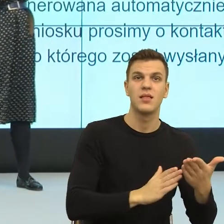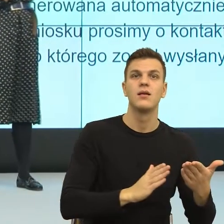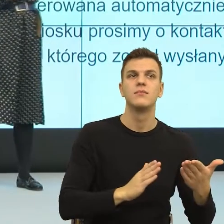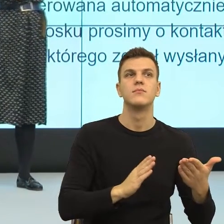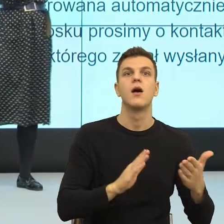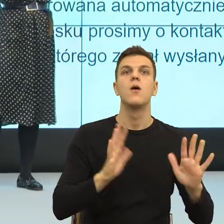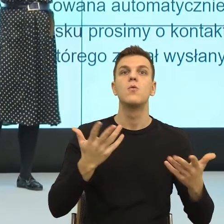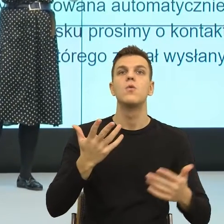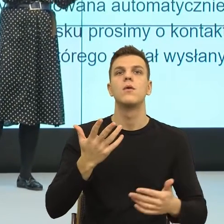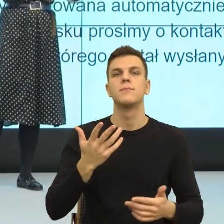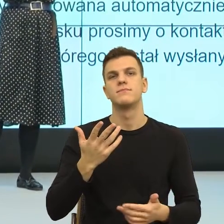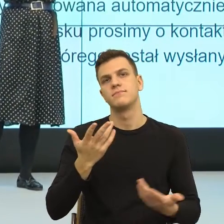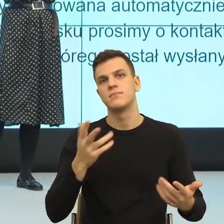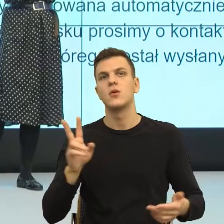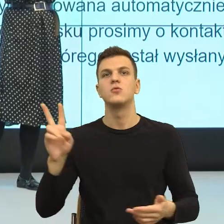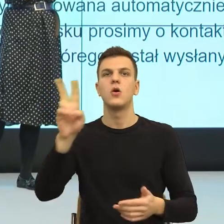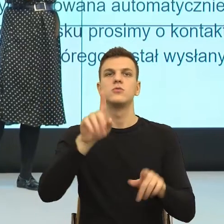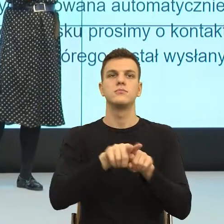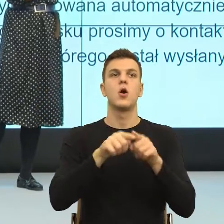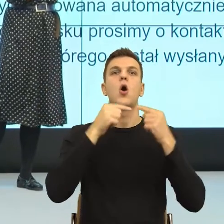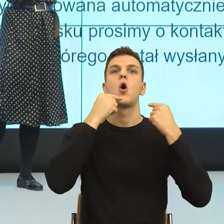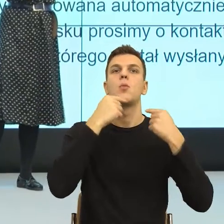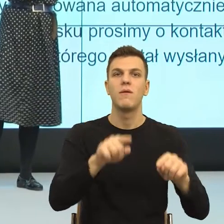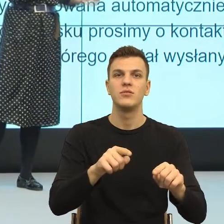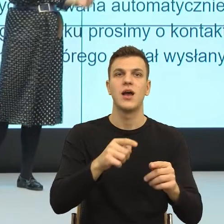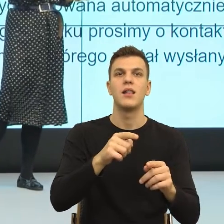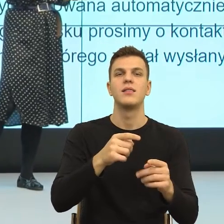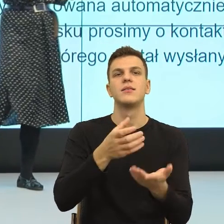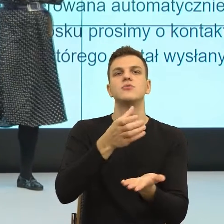rozbicie szklanki przypisał tej swojej partnerce, już nie są razem.